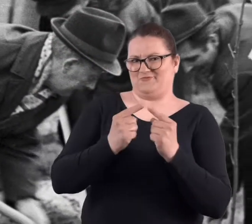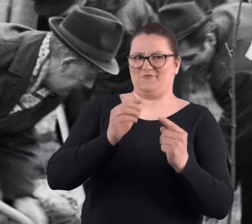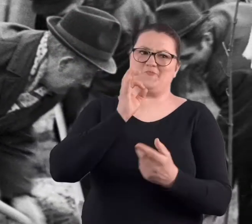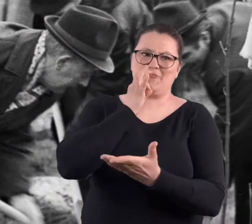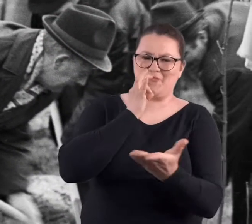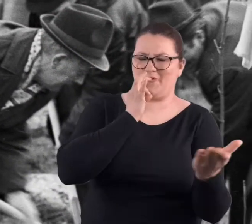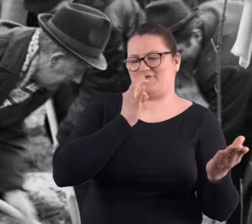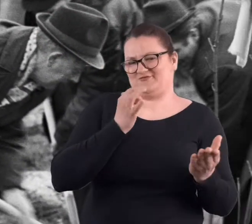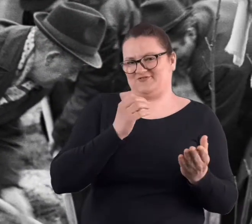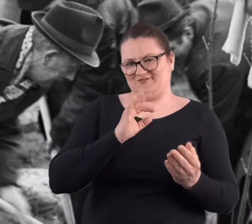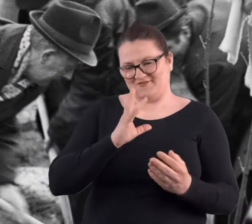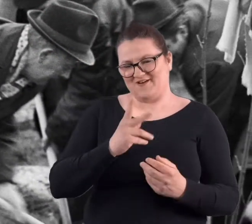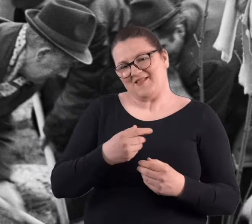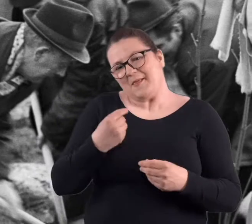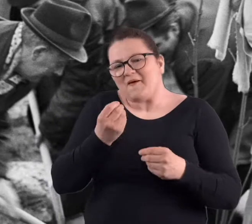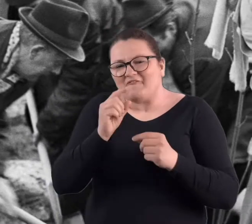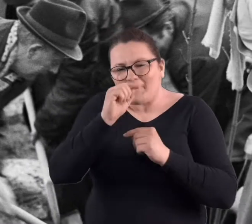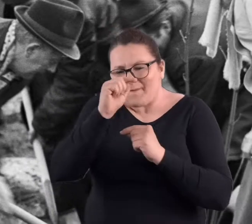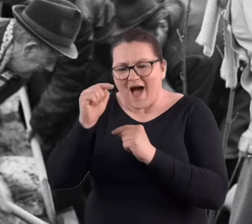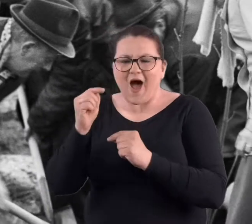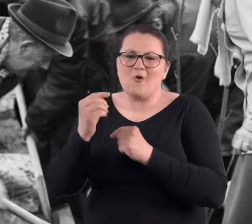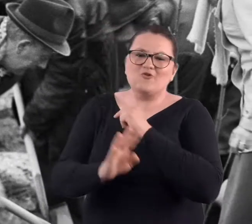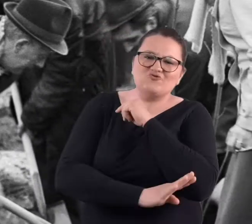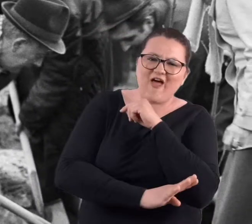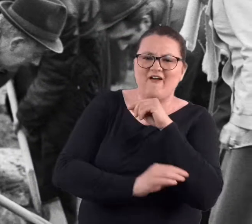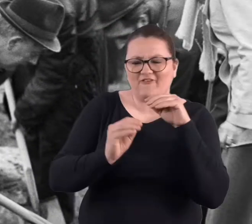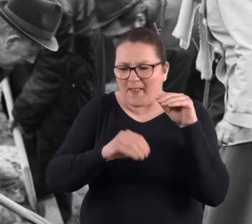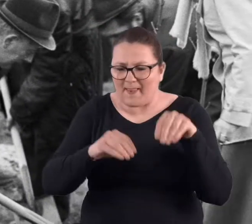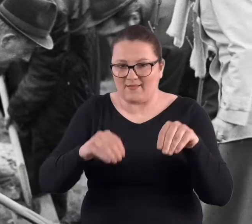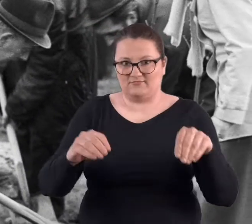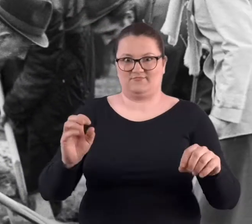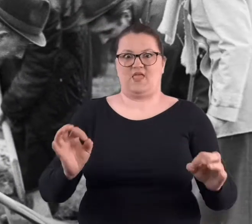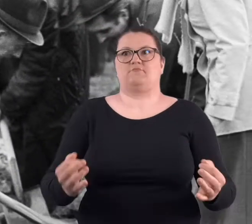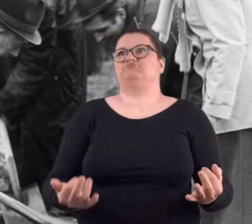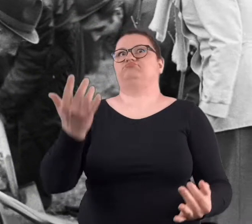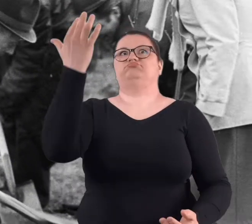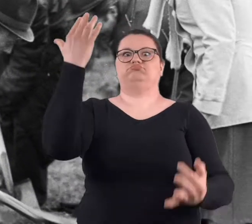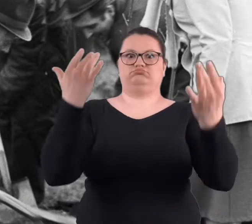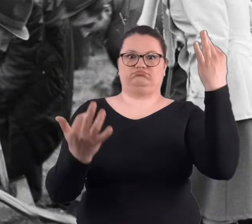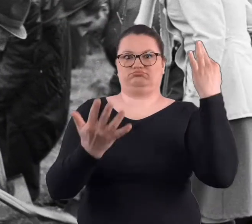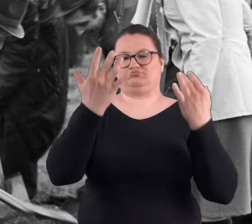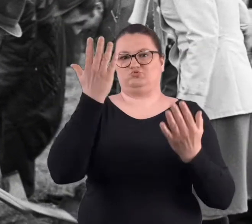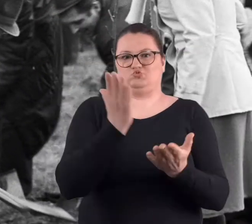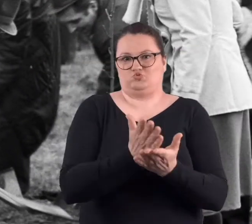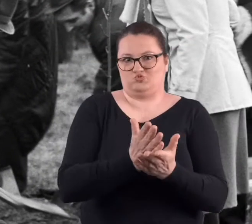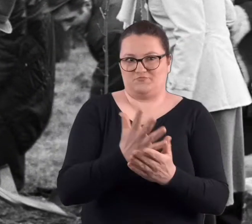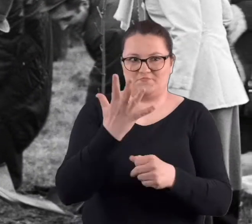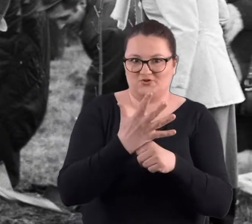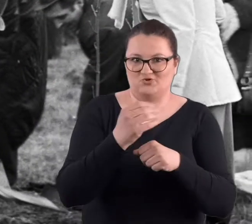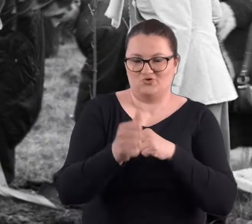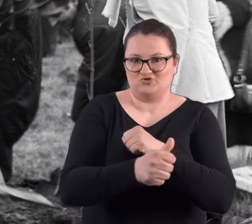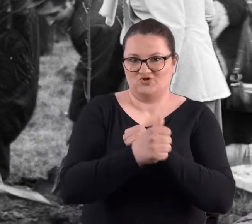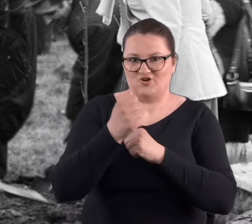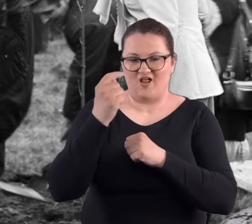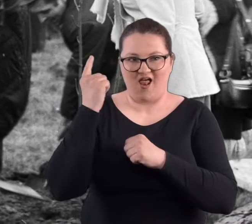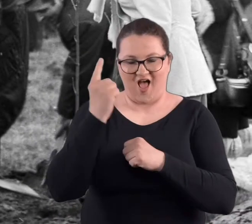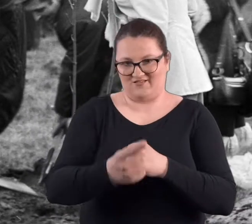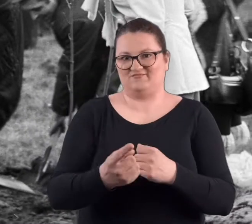Sadziliśmy te malutkie krzewinki, małe drzewka, no które teraz, no powiedzmy po sześćdziesięciu czy pięćdziesięciu latach.